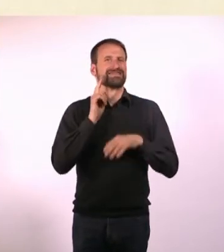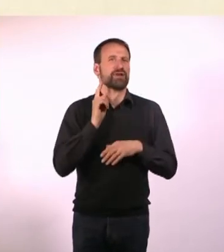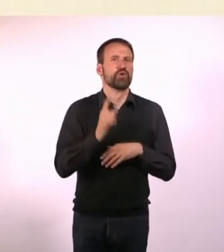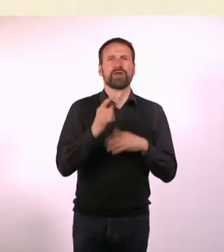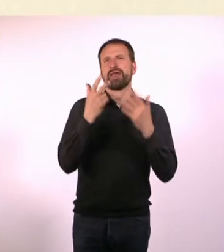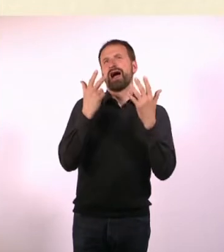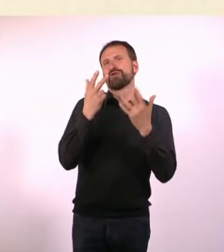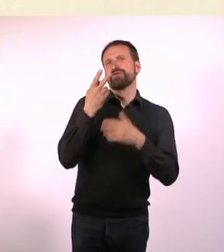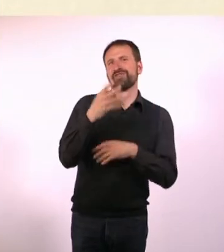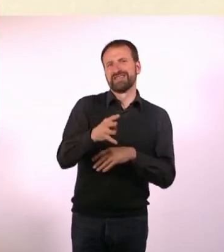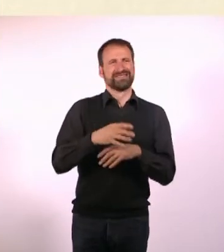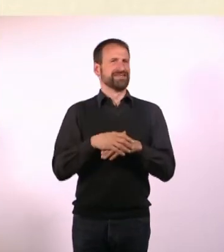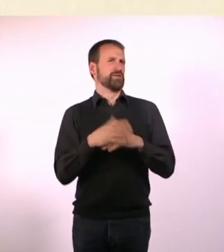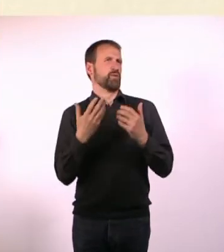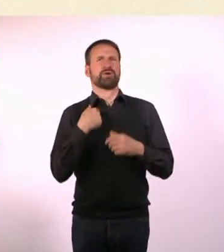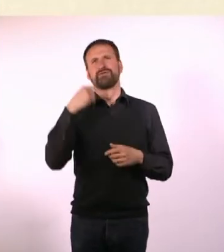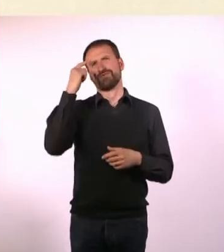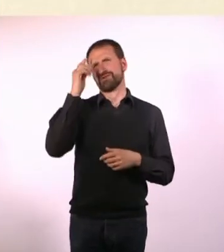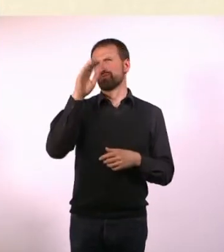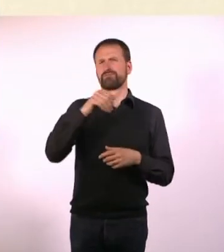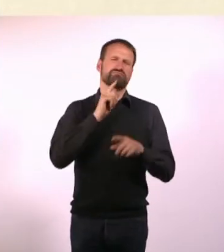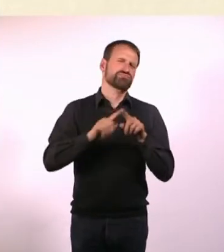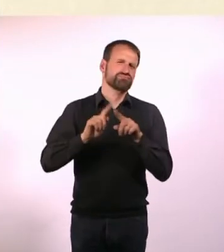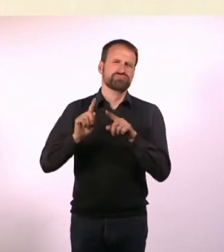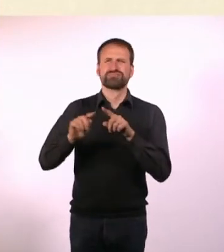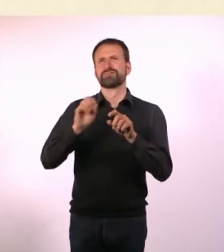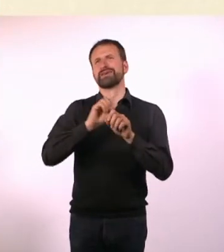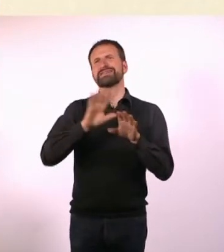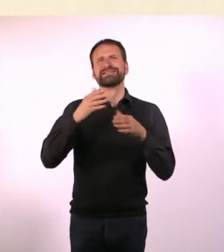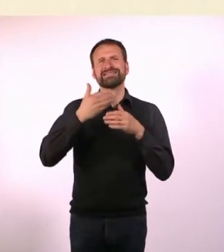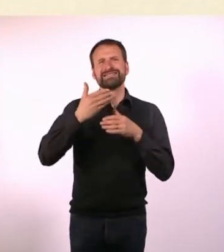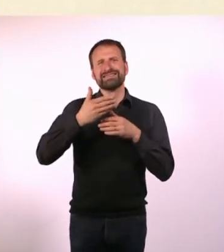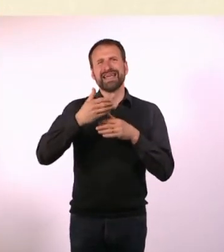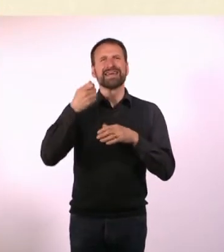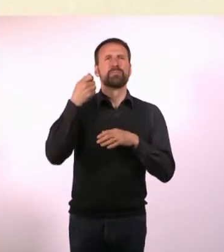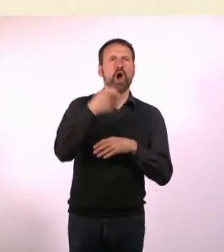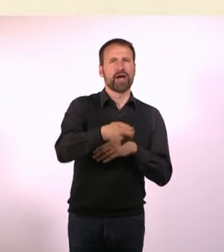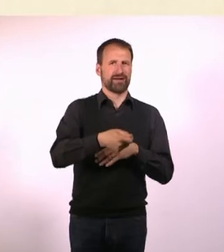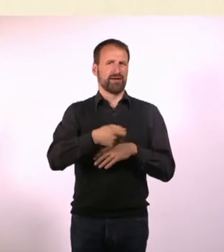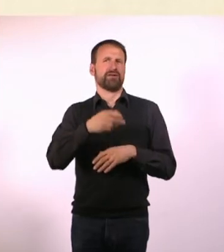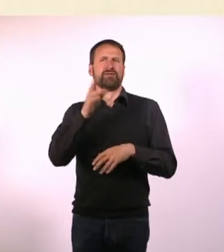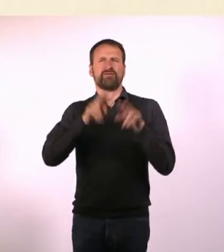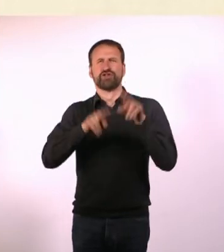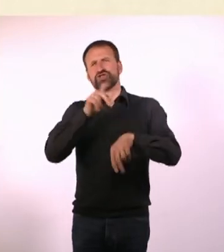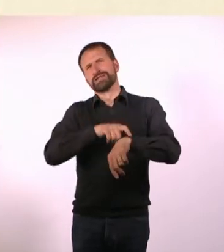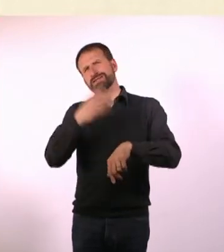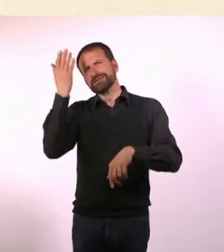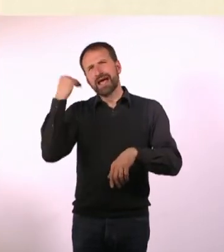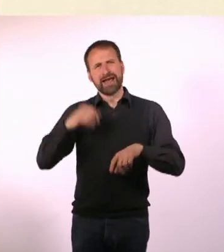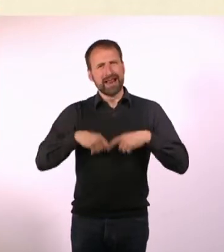Ich weiß jetzt sehr viel über Fußball 1648 oder über diverse Serienmörder, die zu verschiedenen Zeiten und Orten auf diesem Planeten gelebt haben.